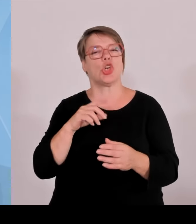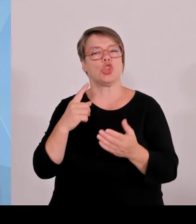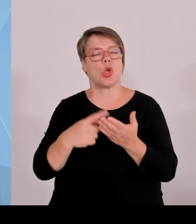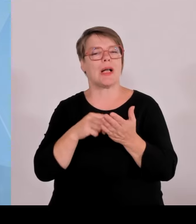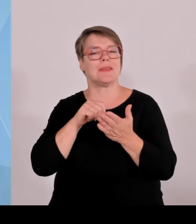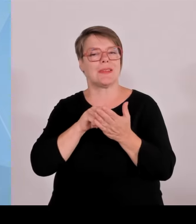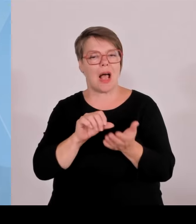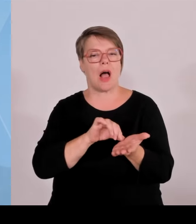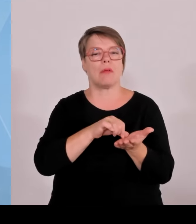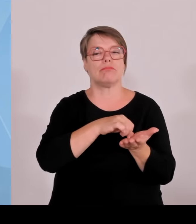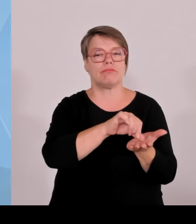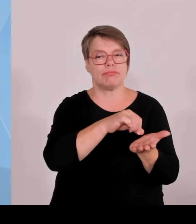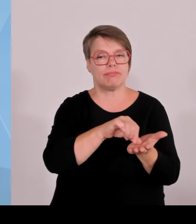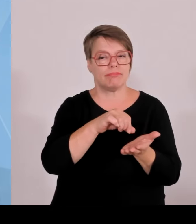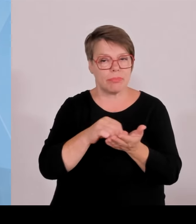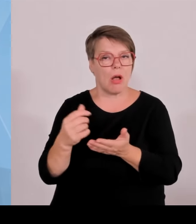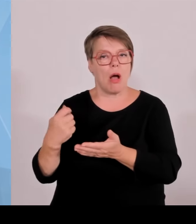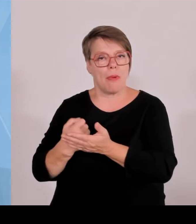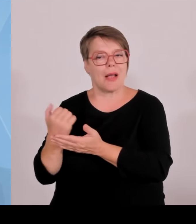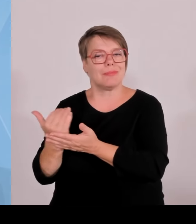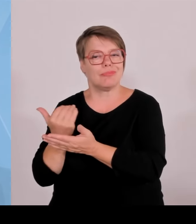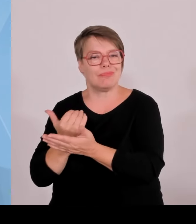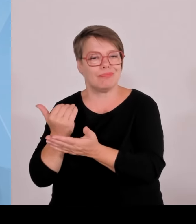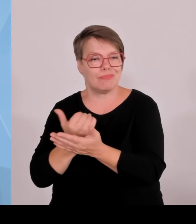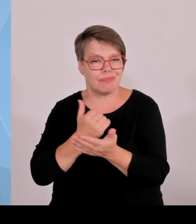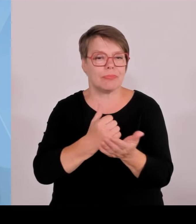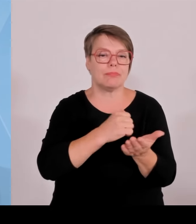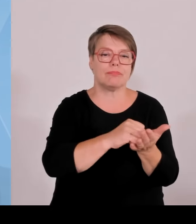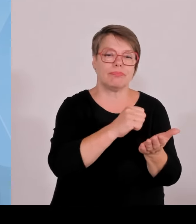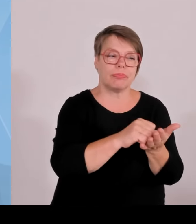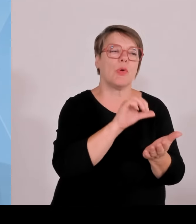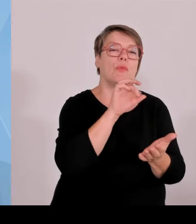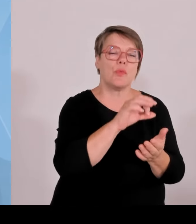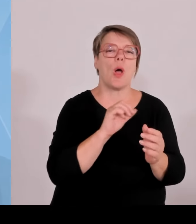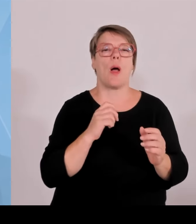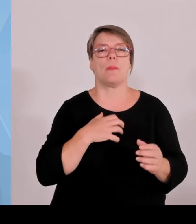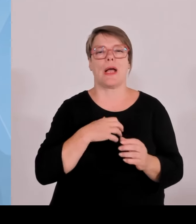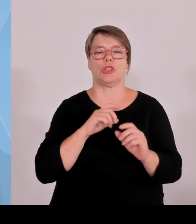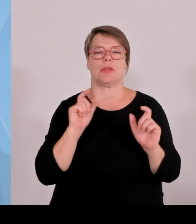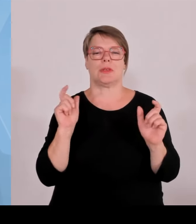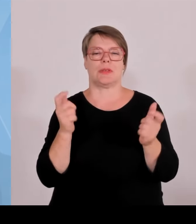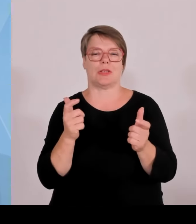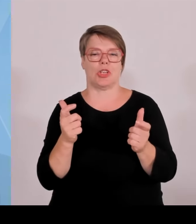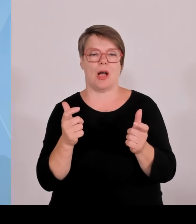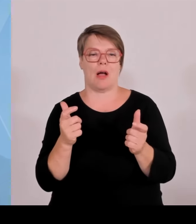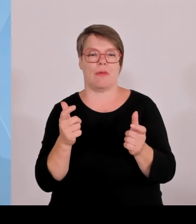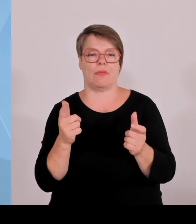Bundesregierung uns zwingt, das Geld an falscher Stelle auszugeben, sodass am Ende für die anderen nichts mehr da ist.